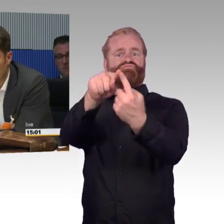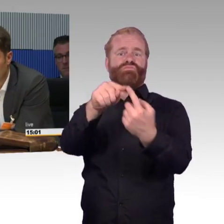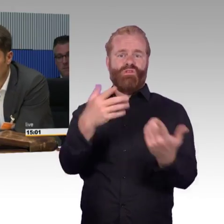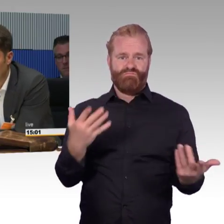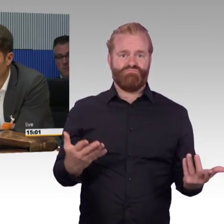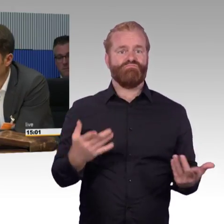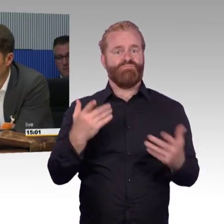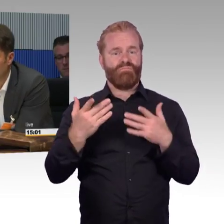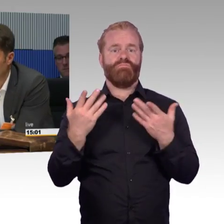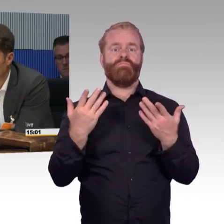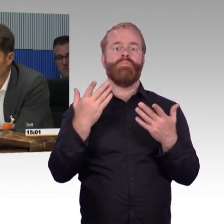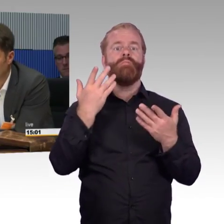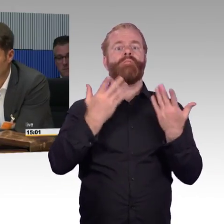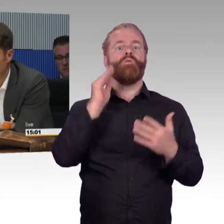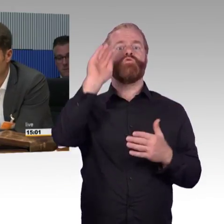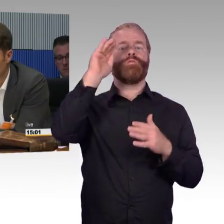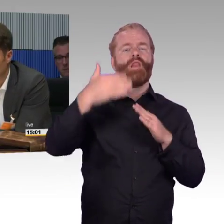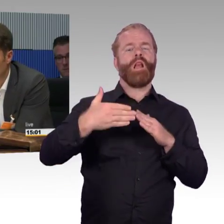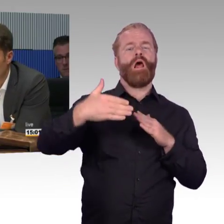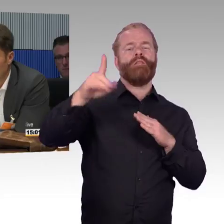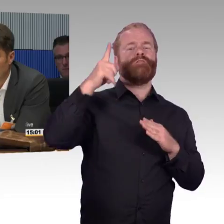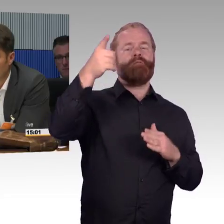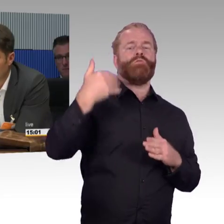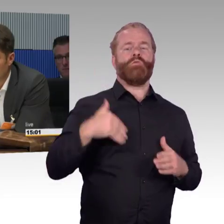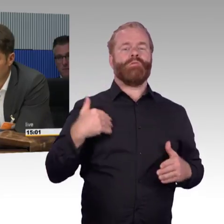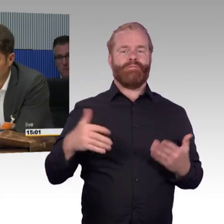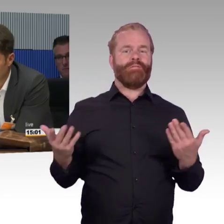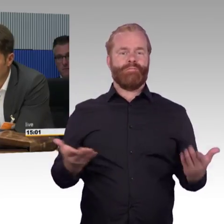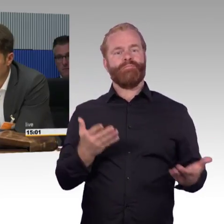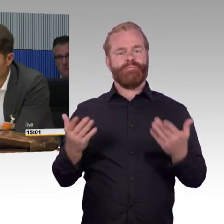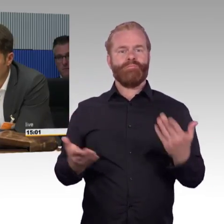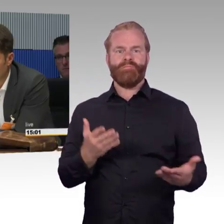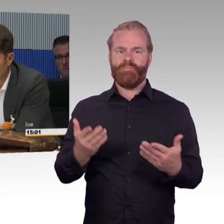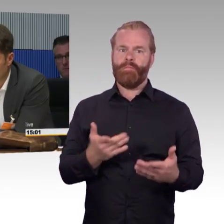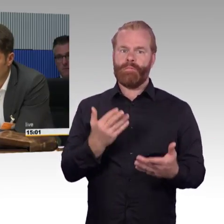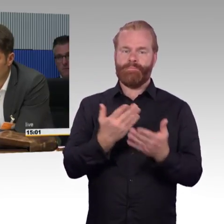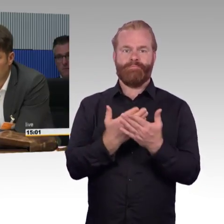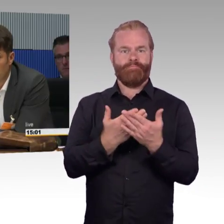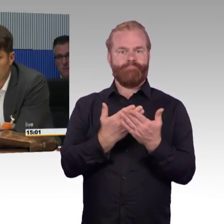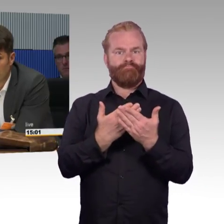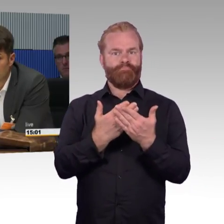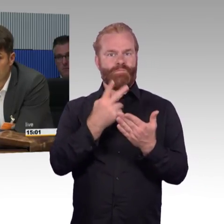und ich werde auch älter oder wenn ich mit meinem Kind unterwegs bin, ist in Ordnung. Aber dann ist die Alternative zu dem, was wir gerade hier besprochen haben,